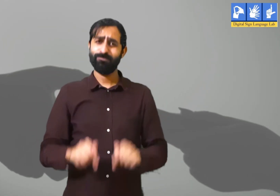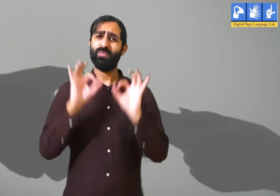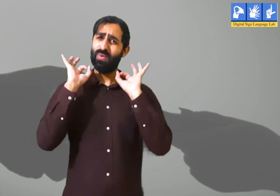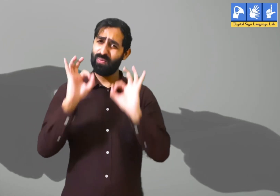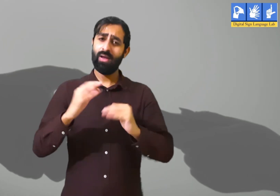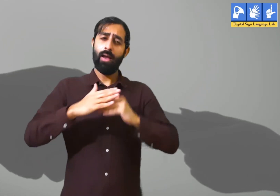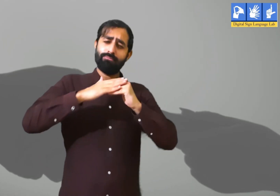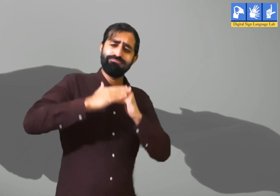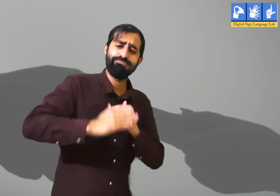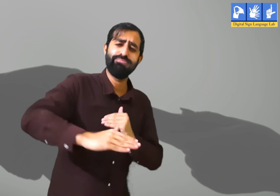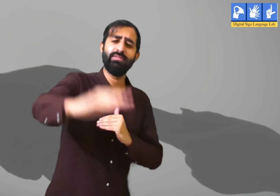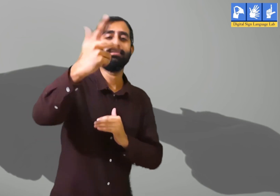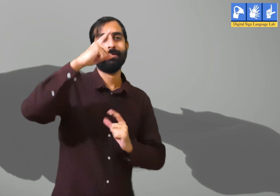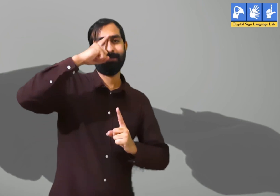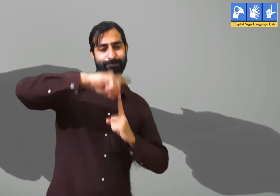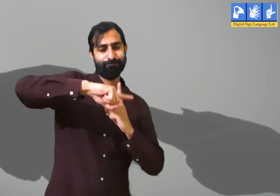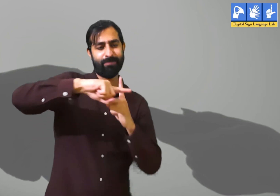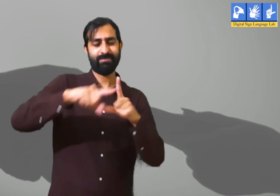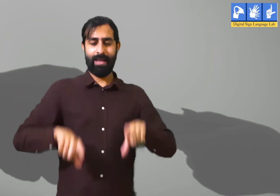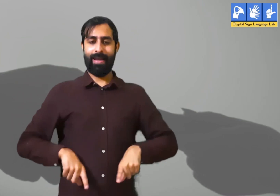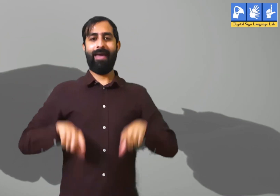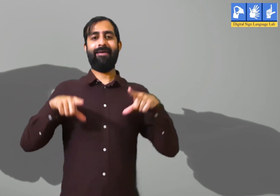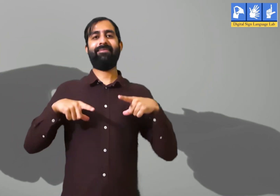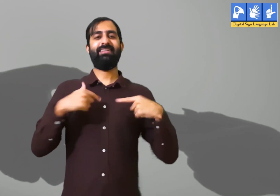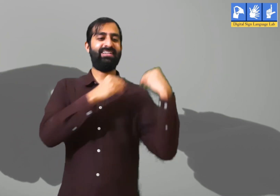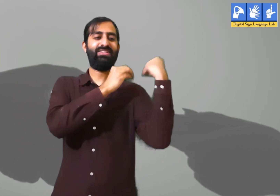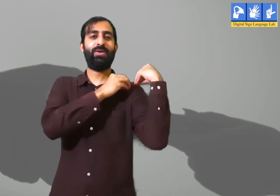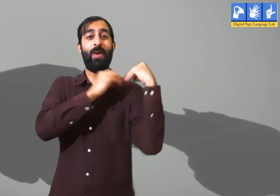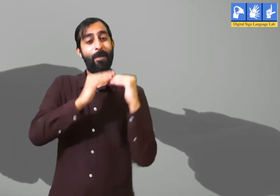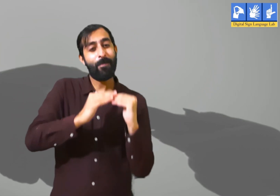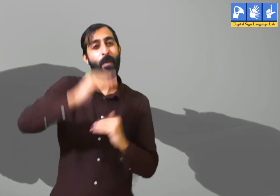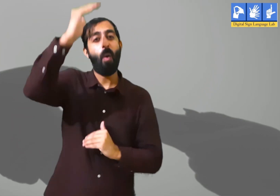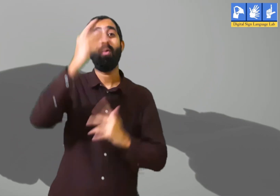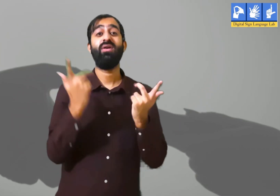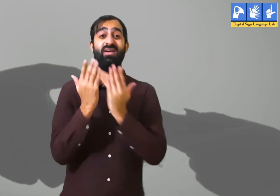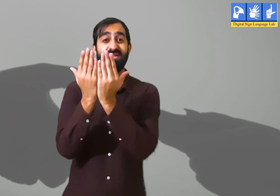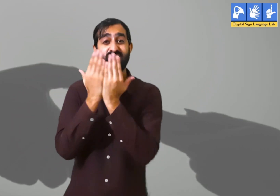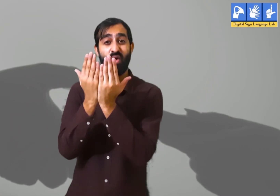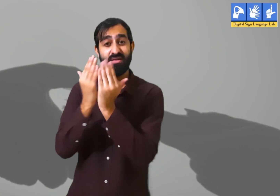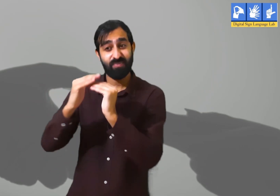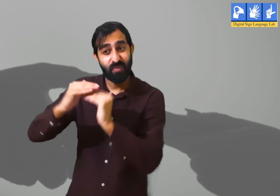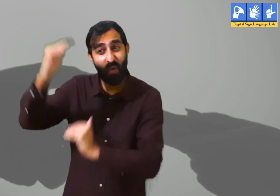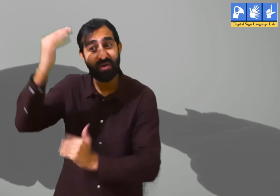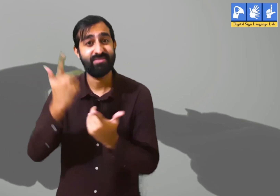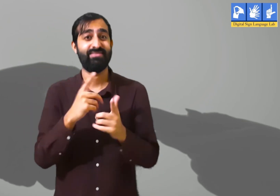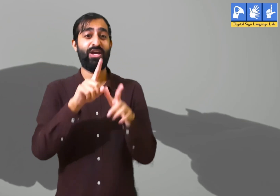हमें जीवन में वर्तमान काल में सकारात्मक रूप से जीना चाहिए। क्योंकि हमारे ऊपर बहुत सारी ज़िम्मेदारियाँ हैं